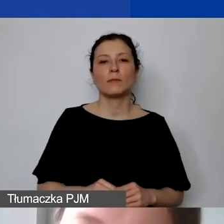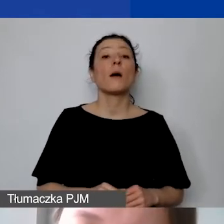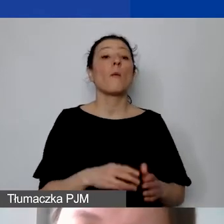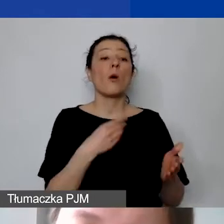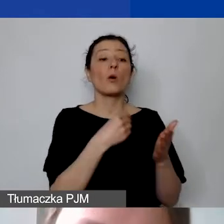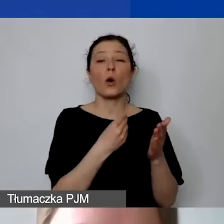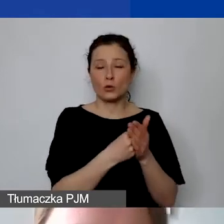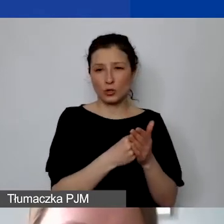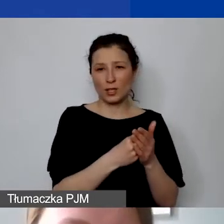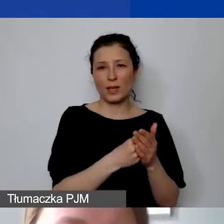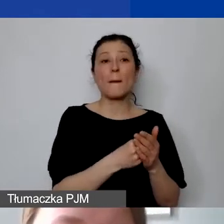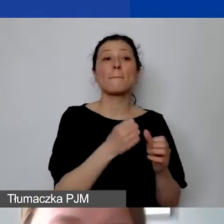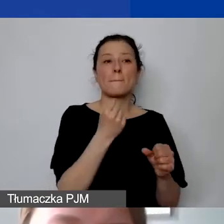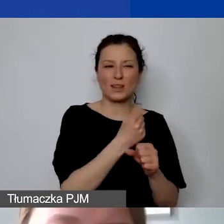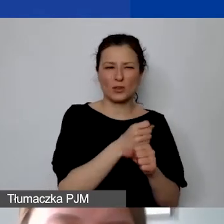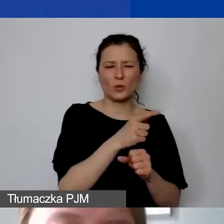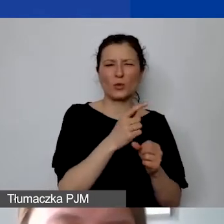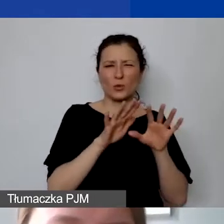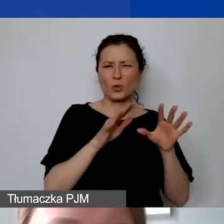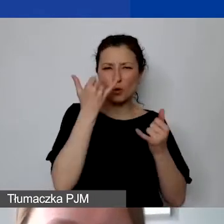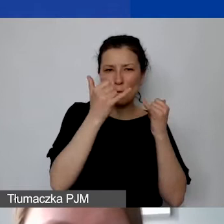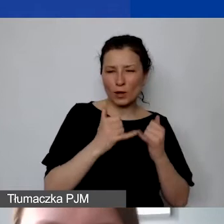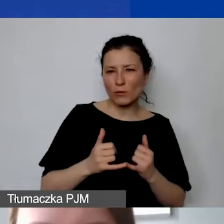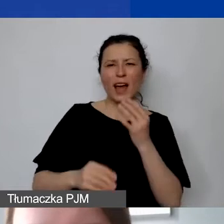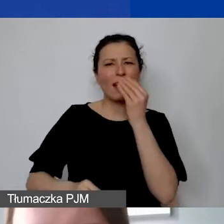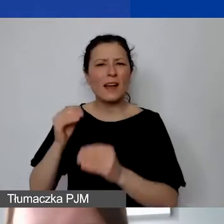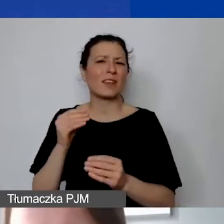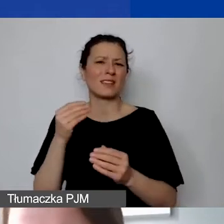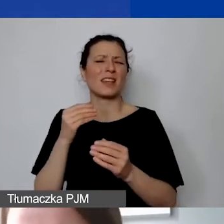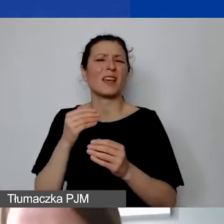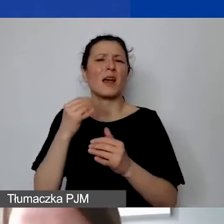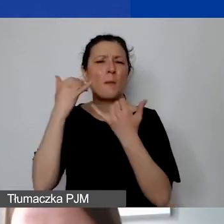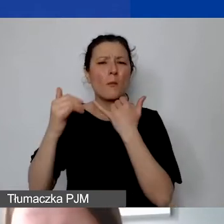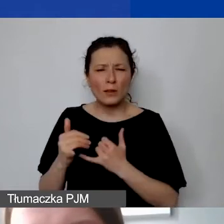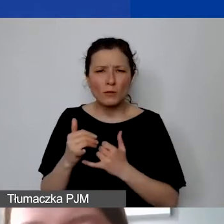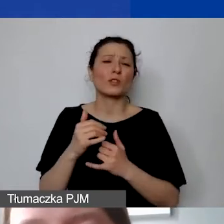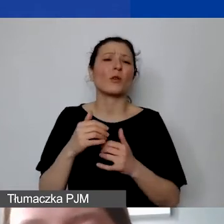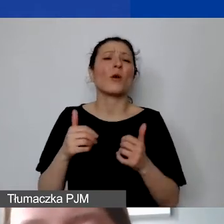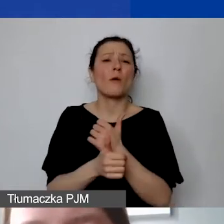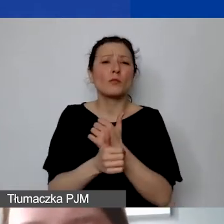najwięcej błędów, które wydłużają nam podpisanie umowy grantowej,